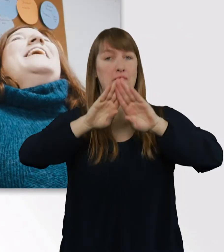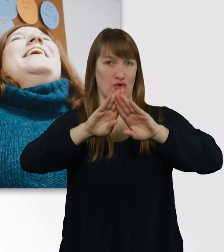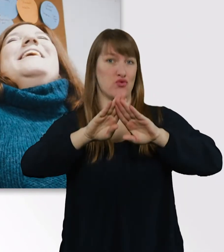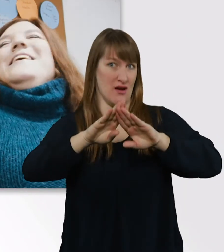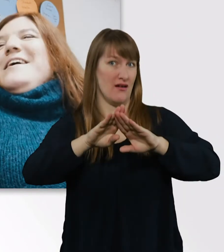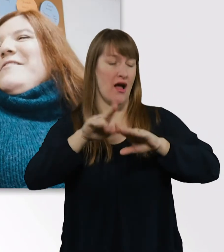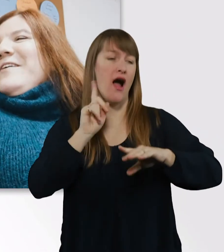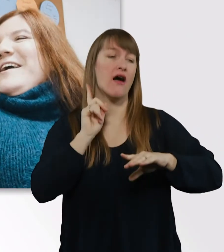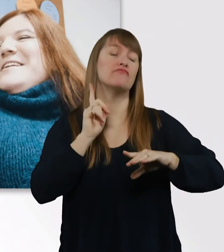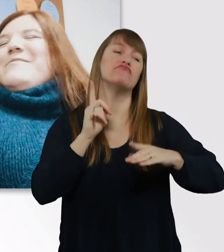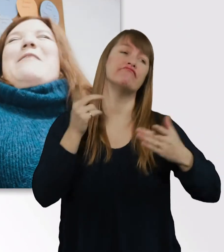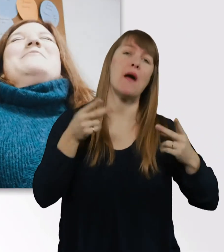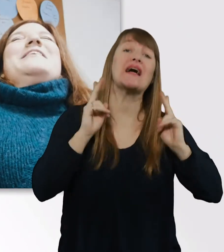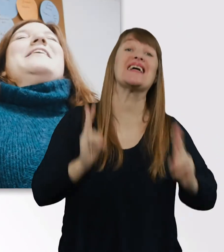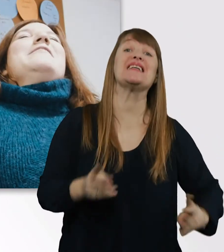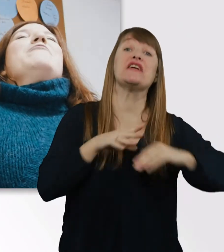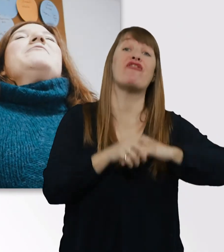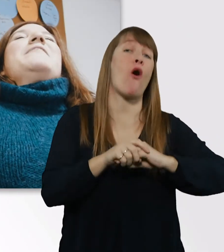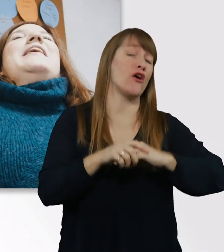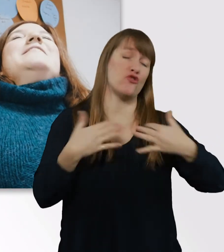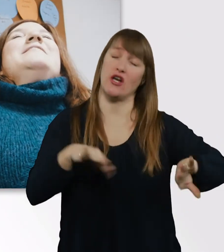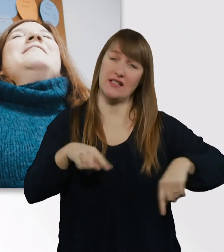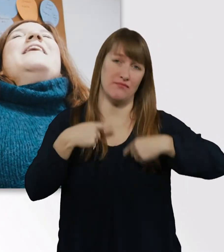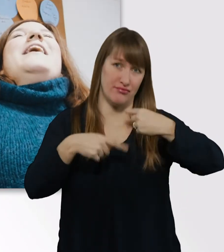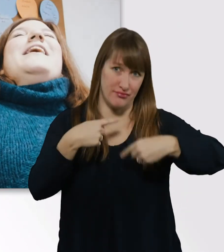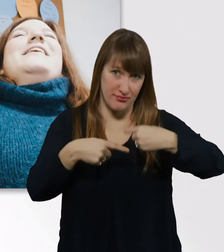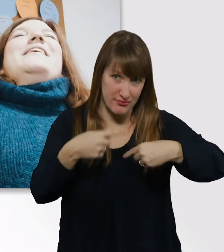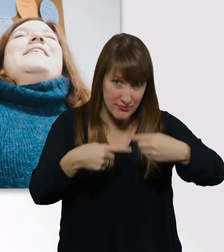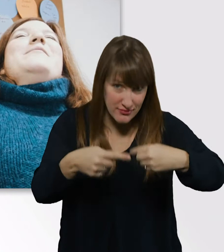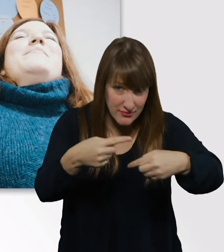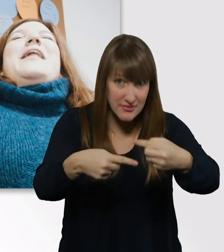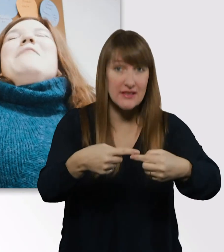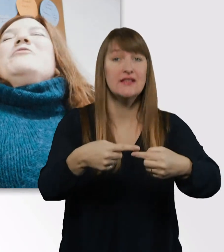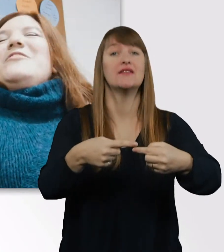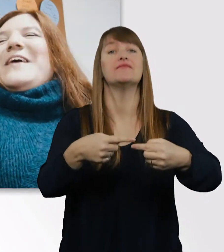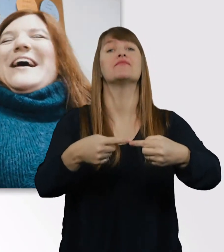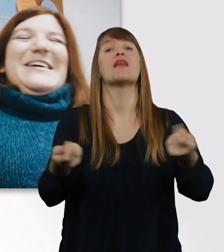Richtig warm miteinander wurden wir erst bei der Abschlussfeier.